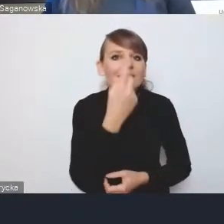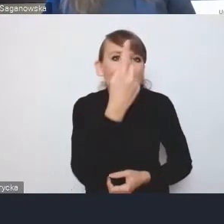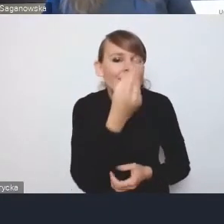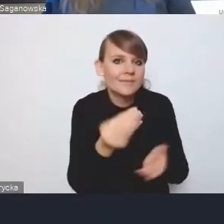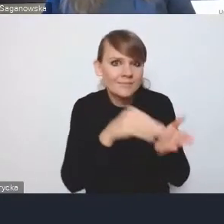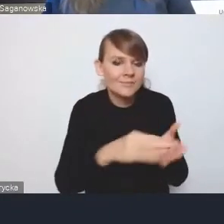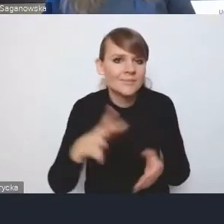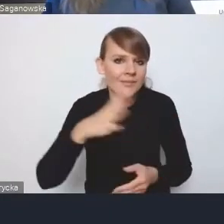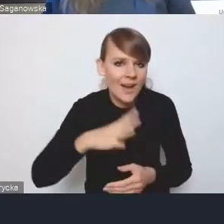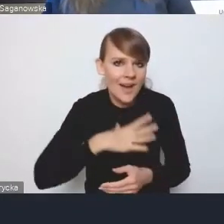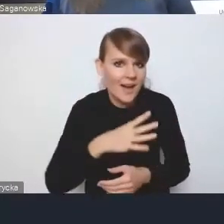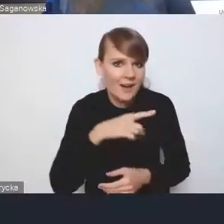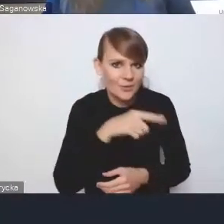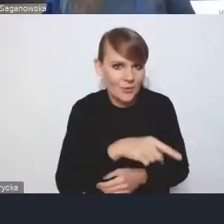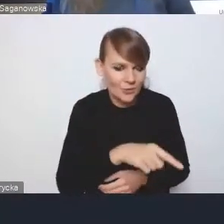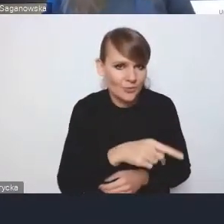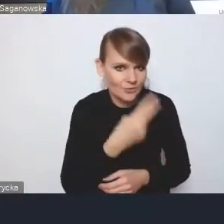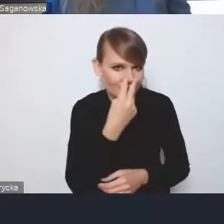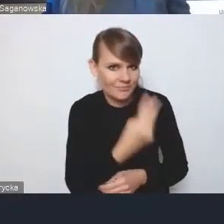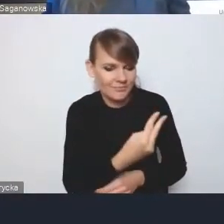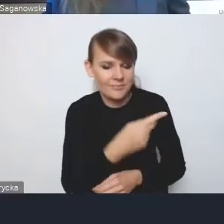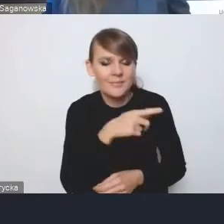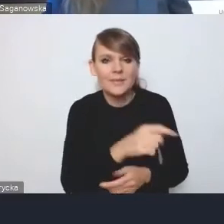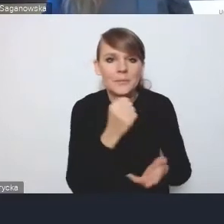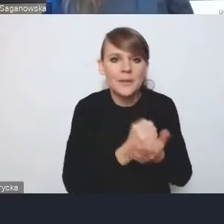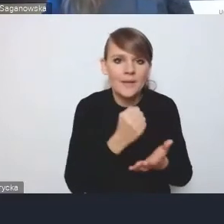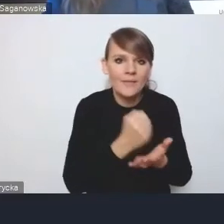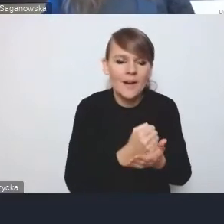Kwestia tych elementów wdrożeniowych.